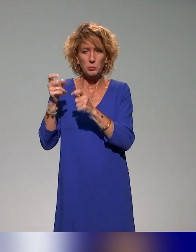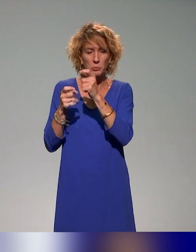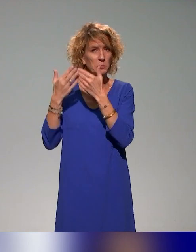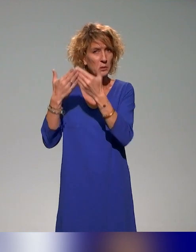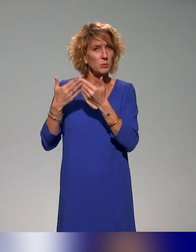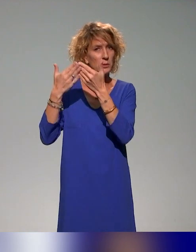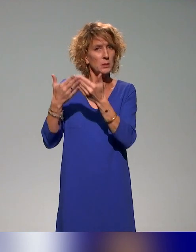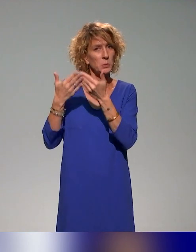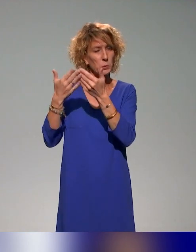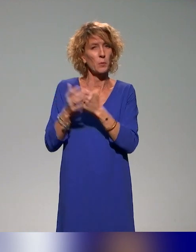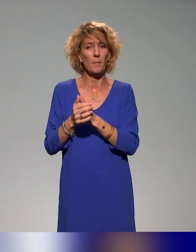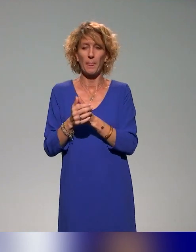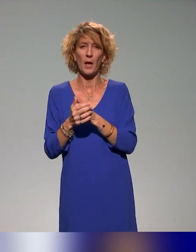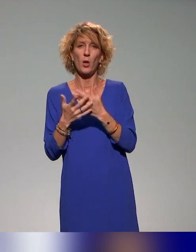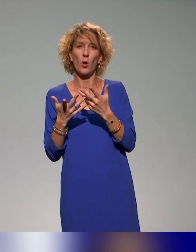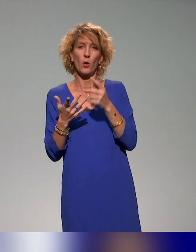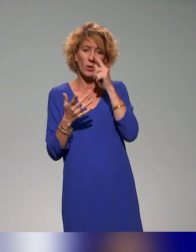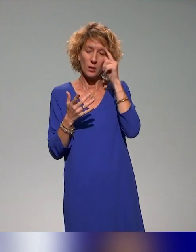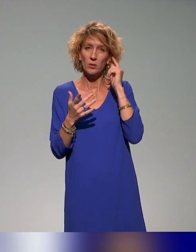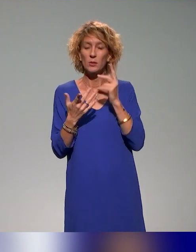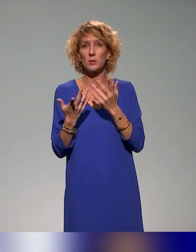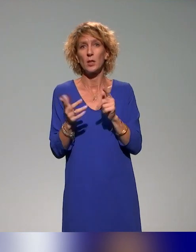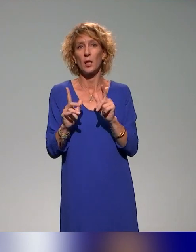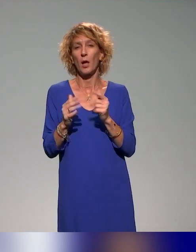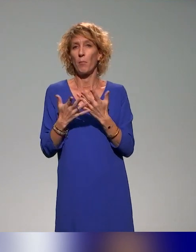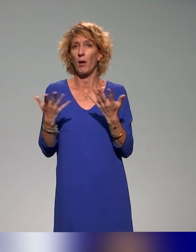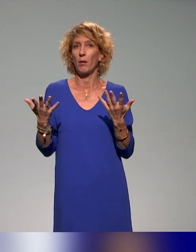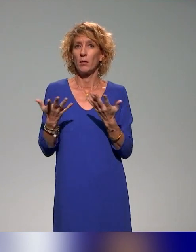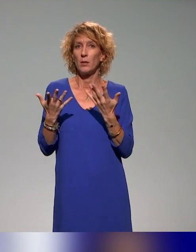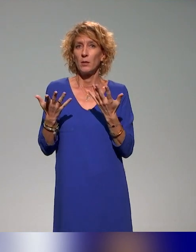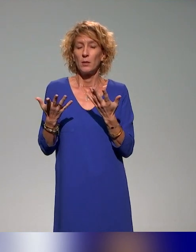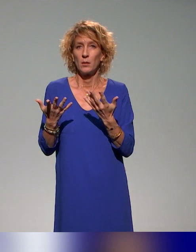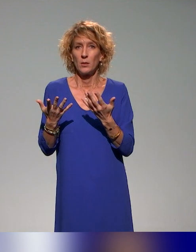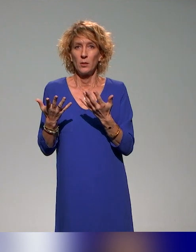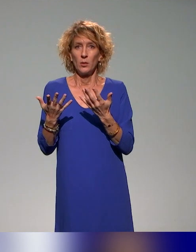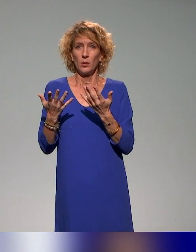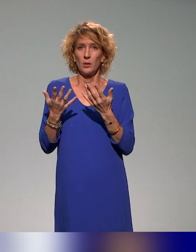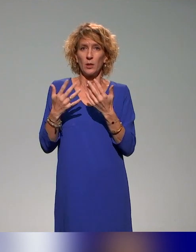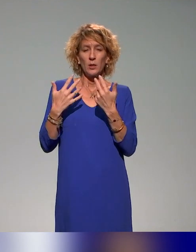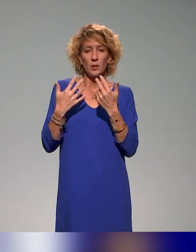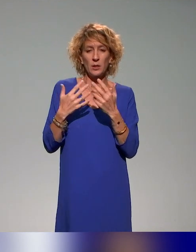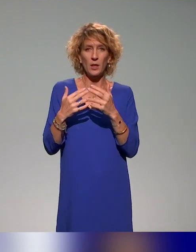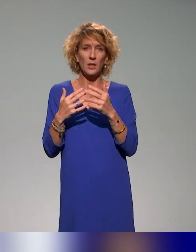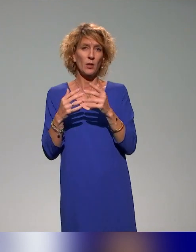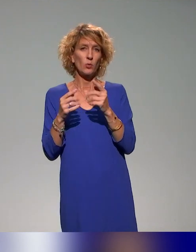Il y a des volets sur la vidéo sur les campus distants et campus connectés.